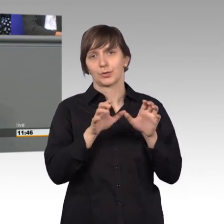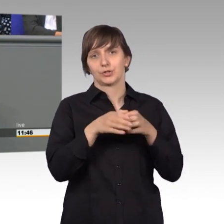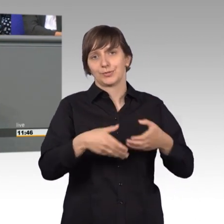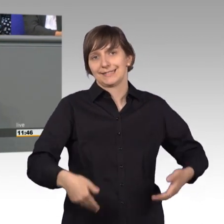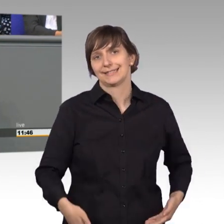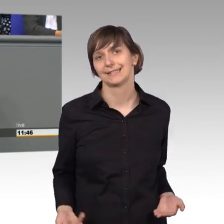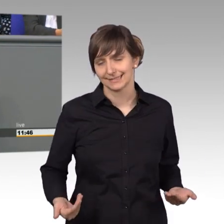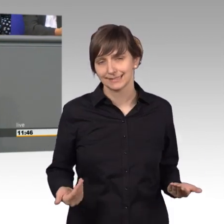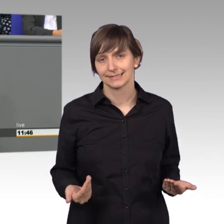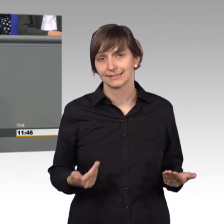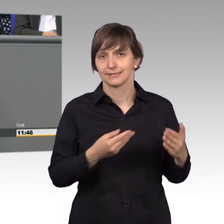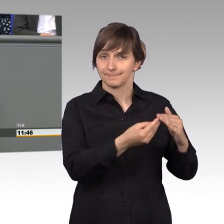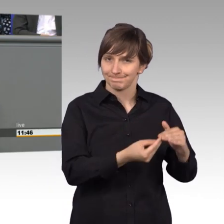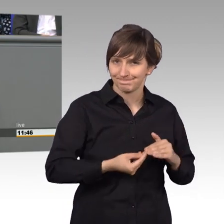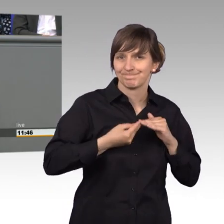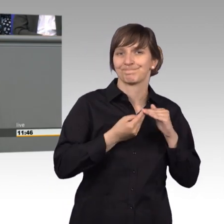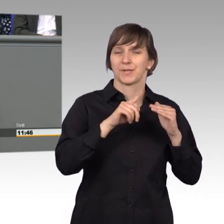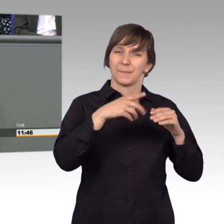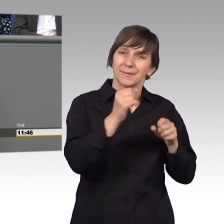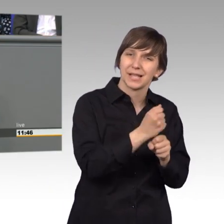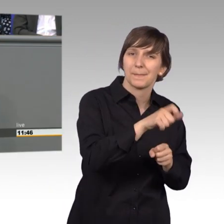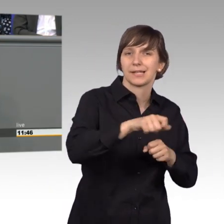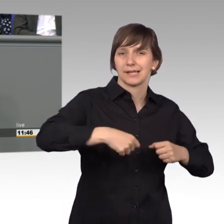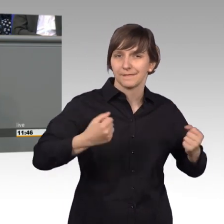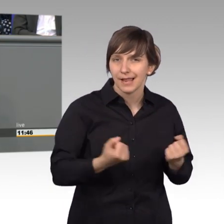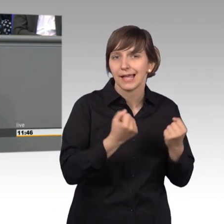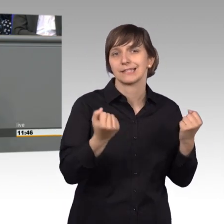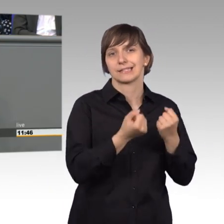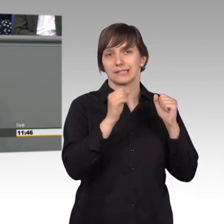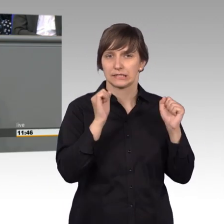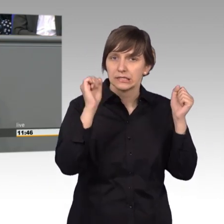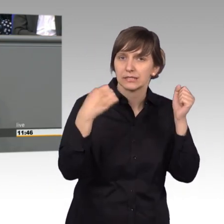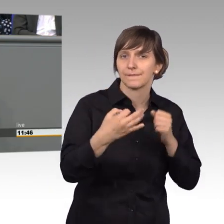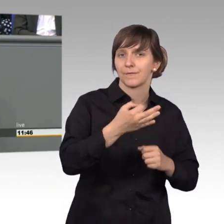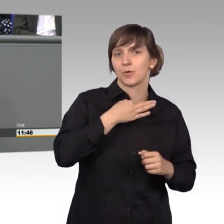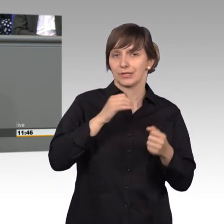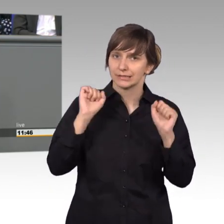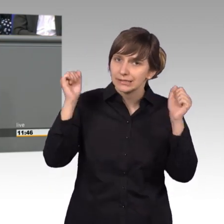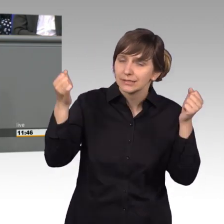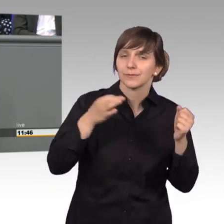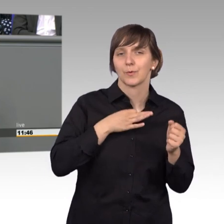für die vielen fleißigen Mitarbeiter die sich für uns einsetzen, sich für uns stark machen. Vielen, vielen Dank dafür.